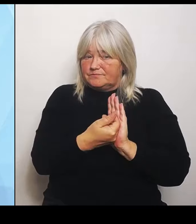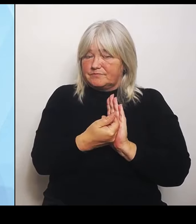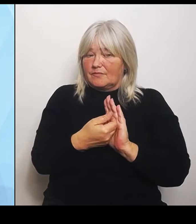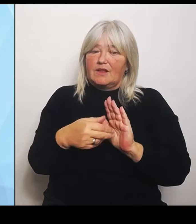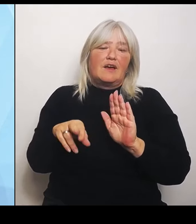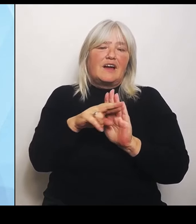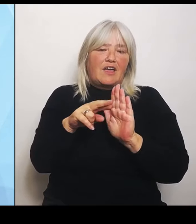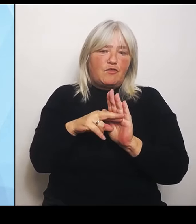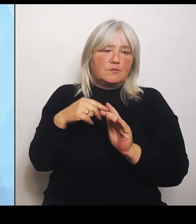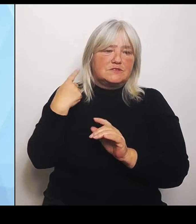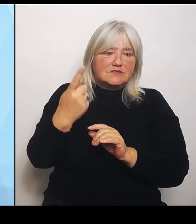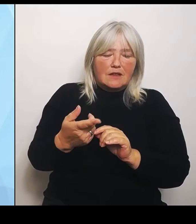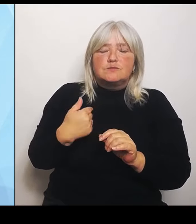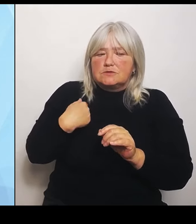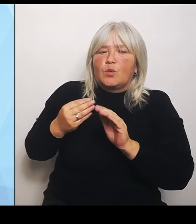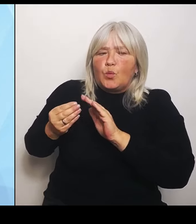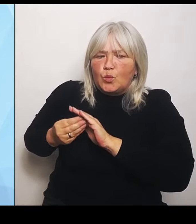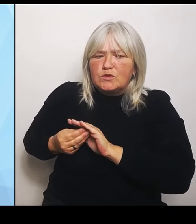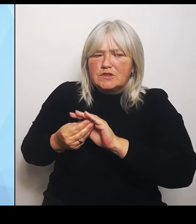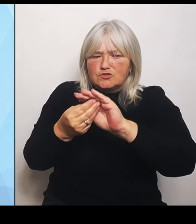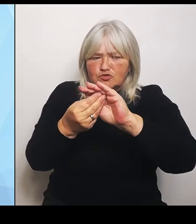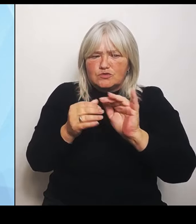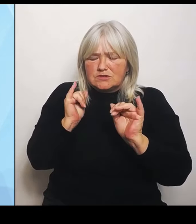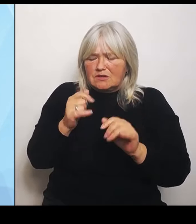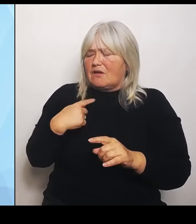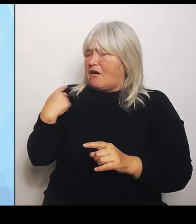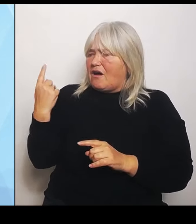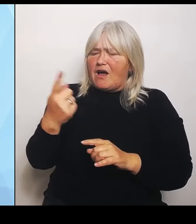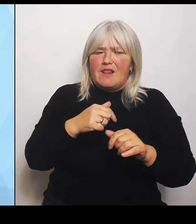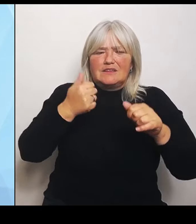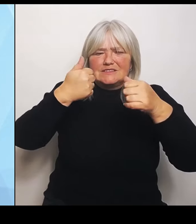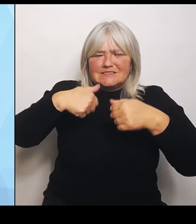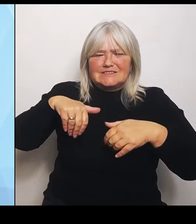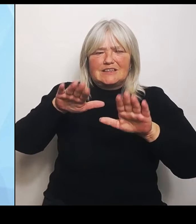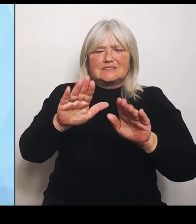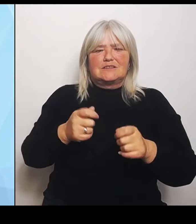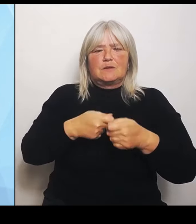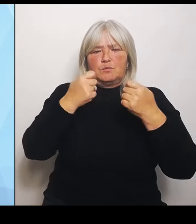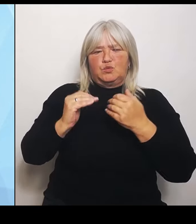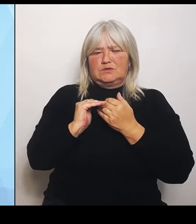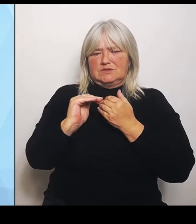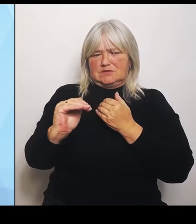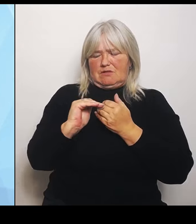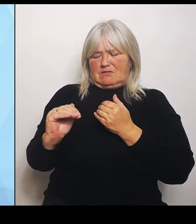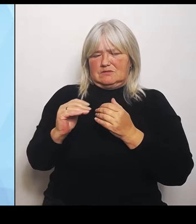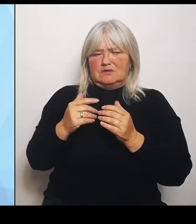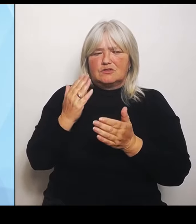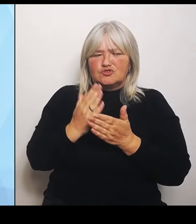Das haben wir auch immer so gesagt, auch die letzten Monate. Wir haben allerdings auch viele und wie ich finde, sehr konstruktive